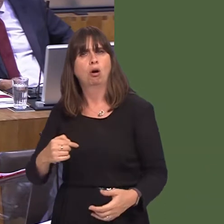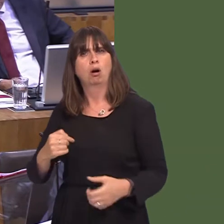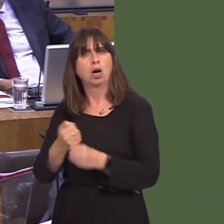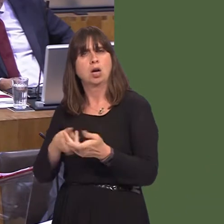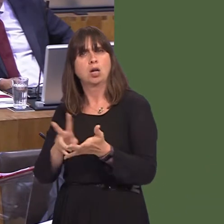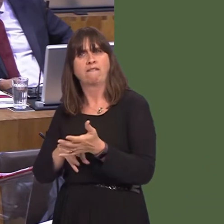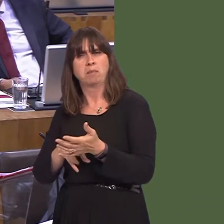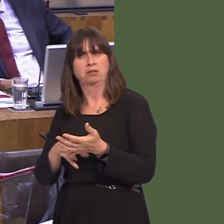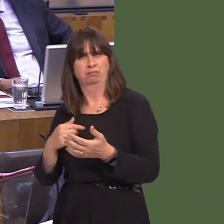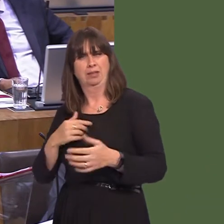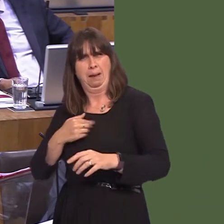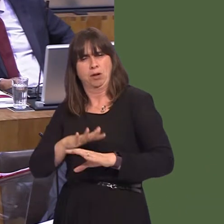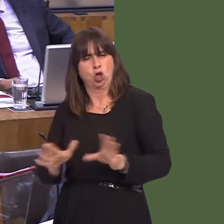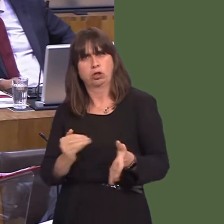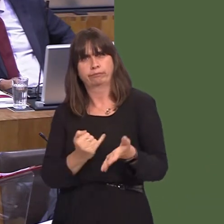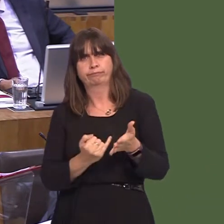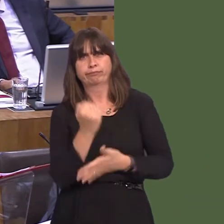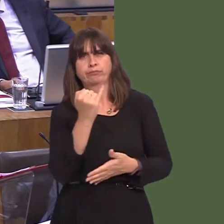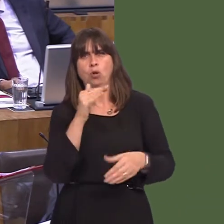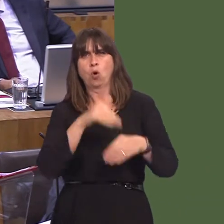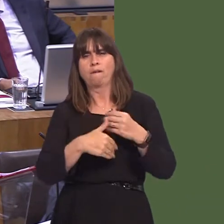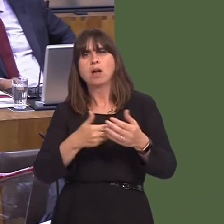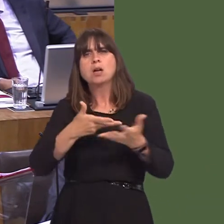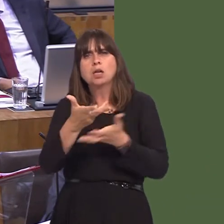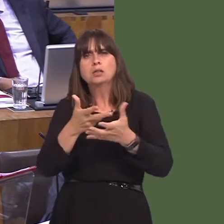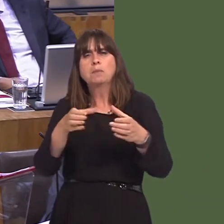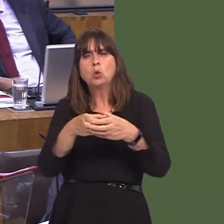that, somehow, I am opposed to remaining in the customs union, when, in fact, I'm one